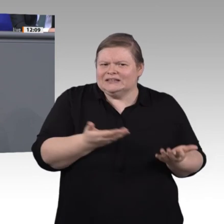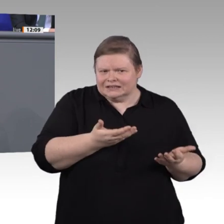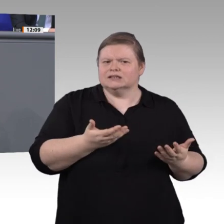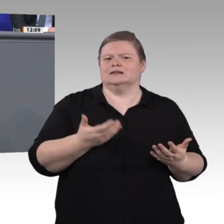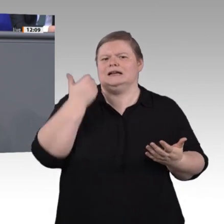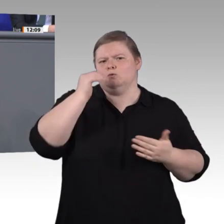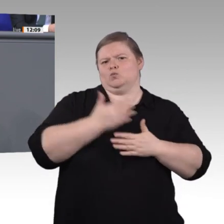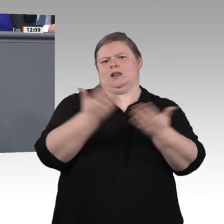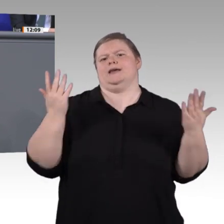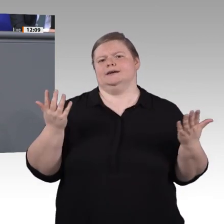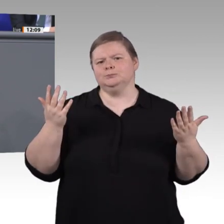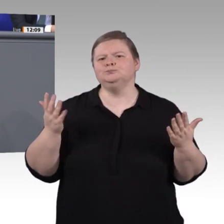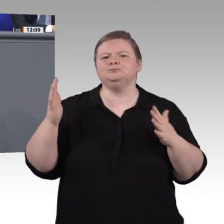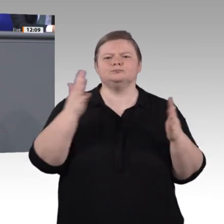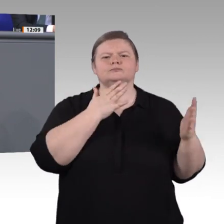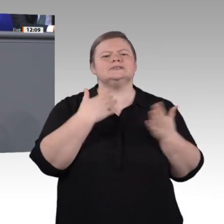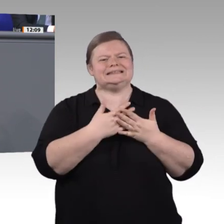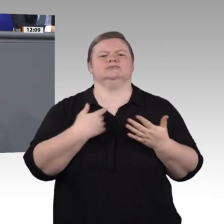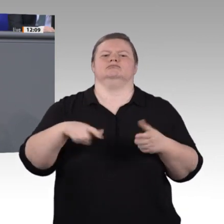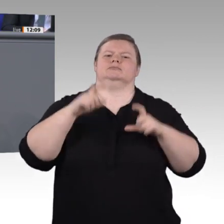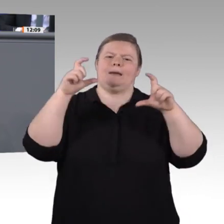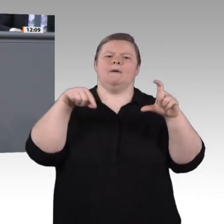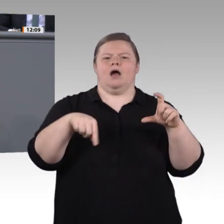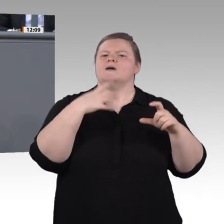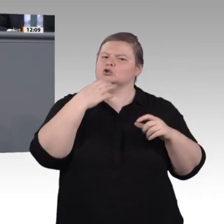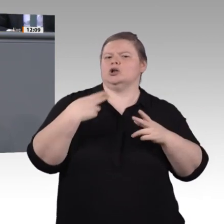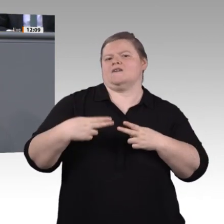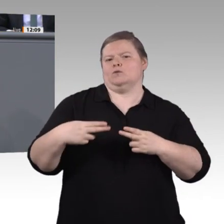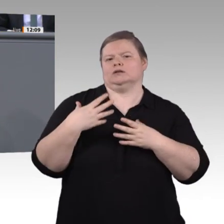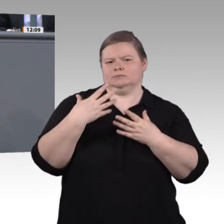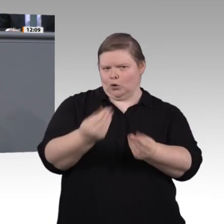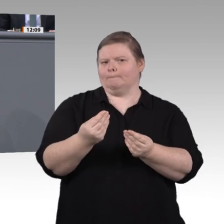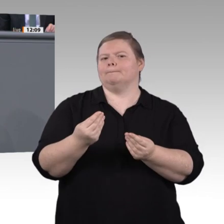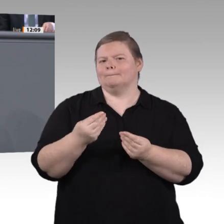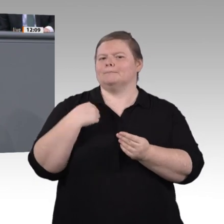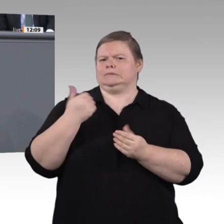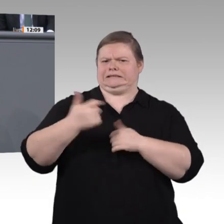Und ich möchte noch großen Dank an unsere Sachverständigen aussprechen, die uns immer